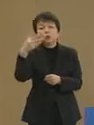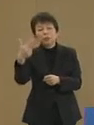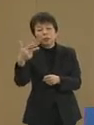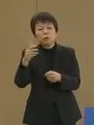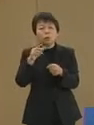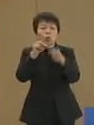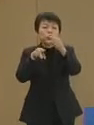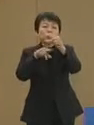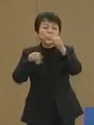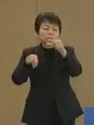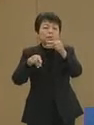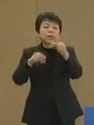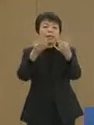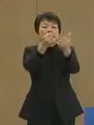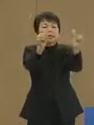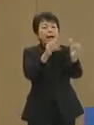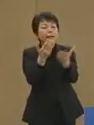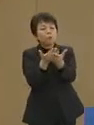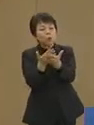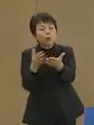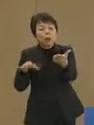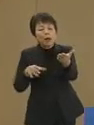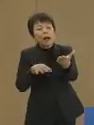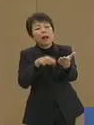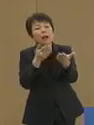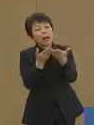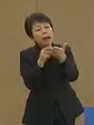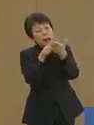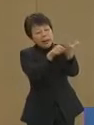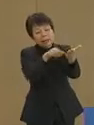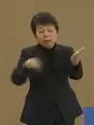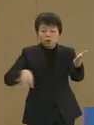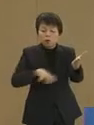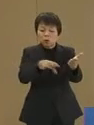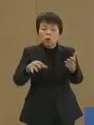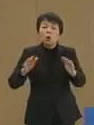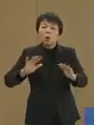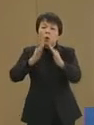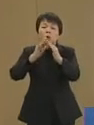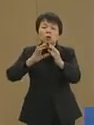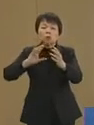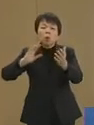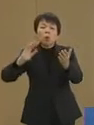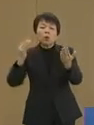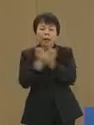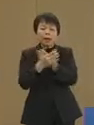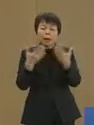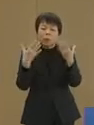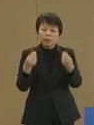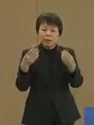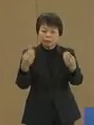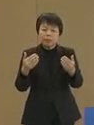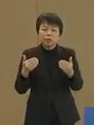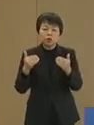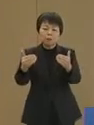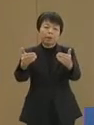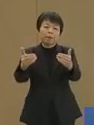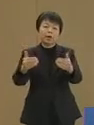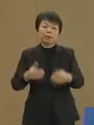社会に求められている分野への 構造転換を着実に進めてまいります